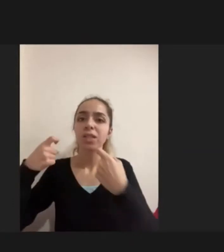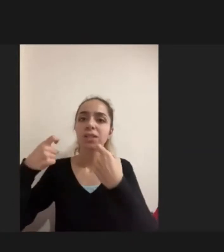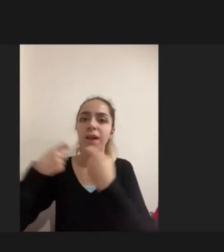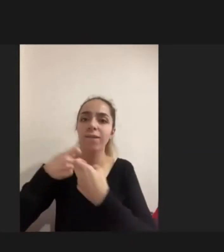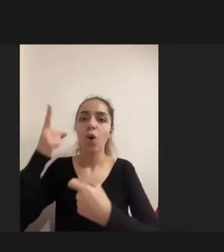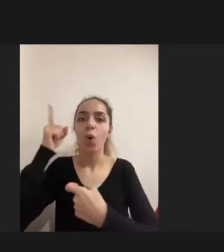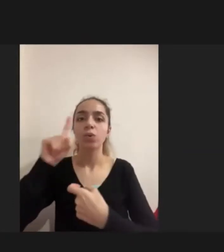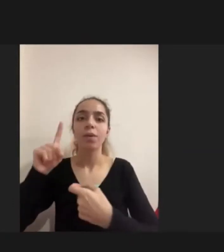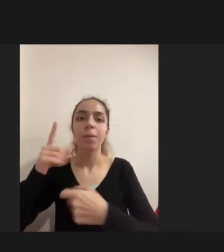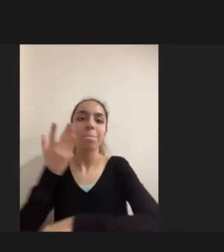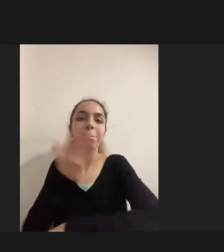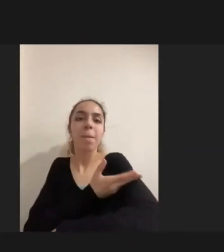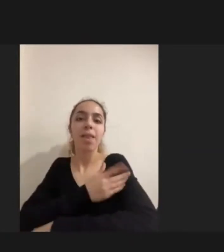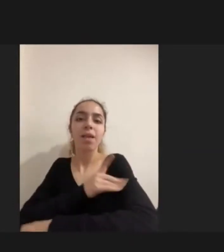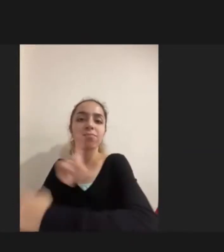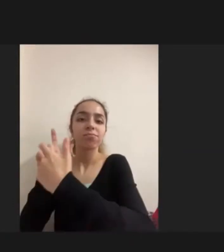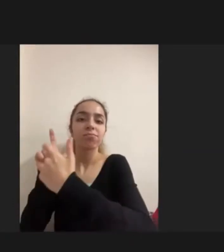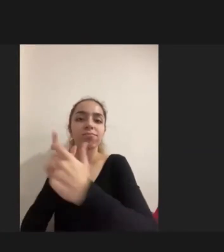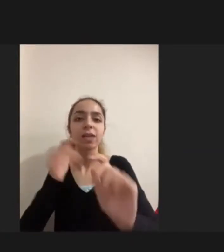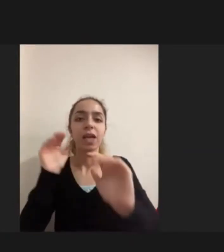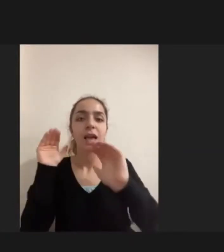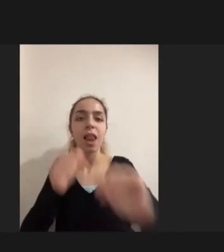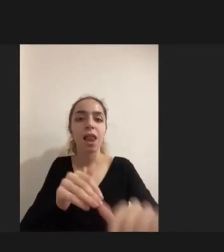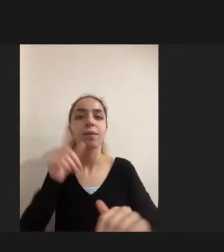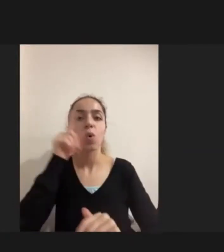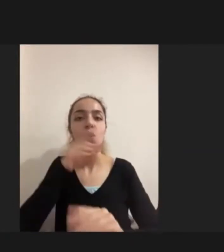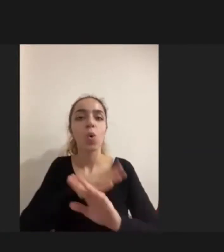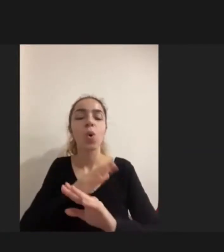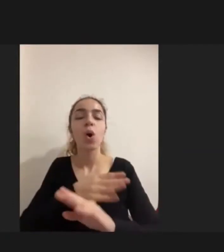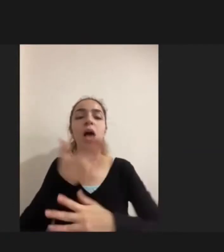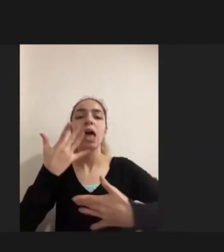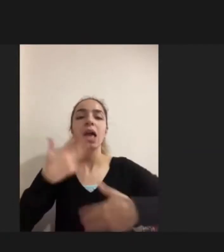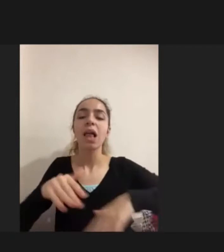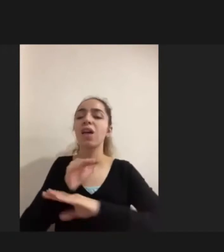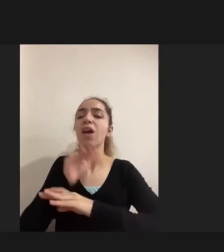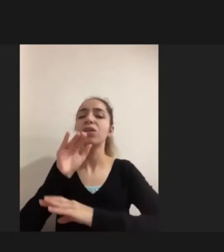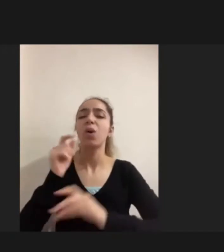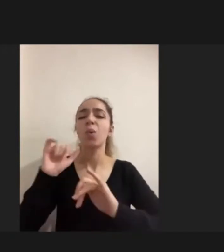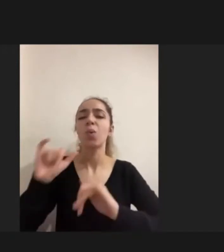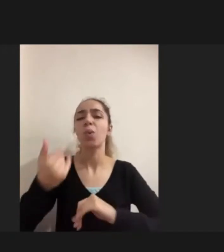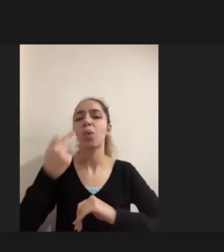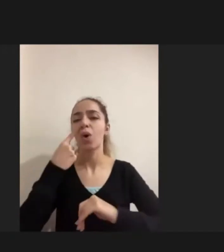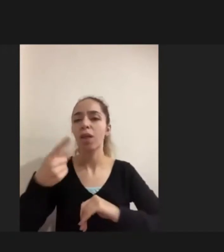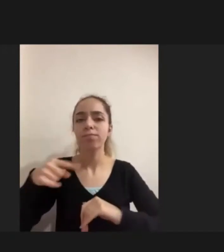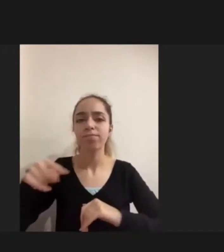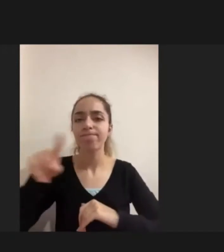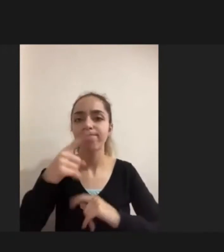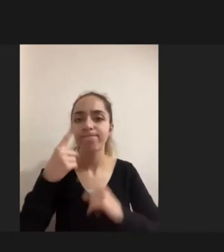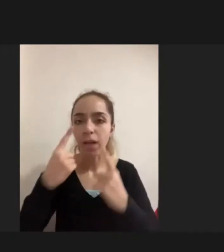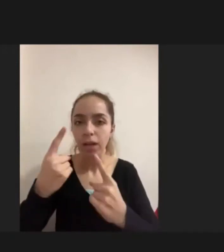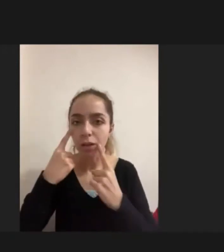Yaşattığı, getirdiği deneyimlerin birlikteliğinin ne olduğuna bakıyordum Araştırma Sırasında